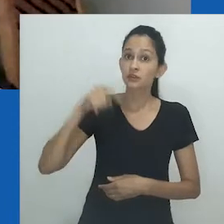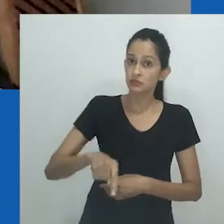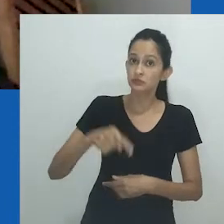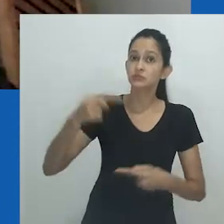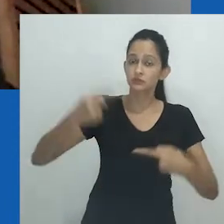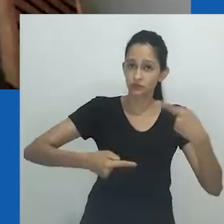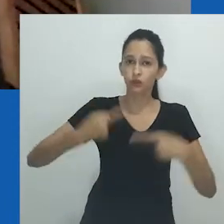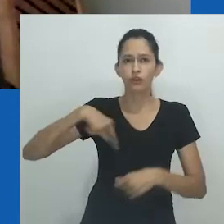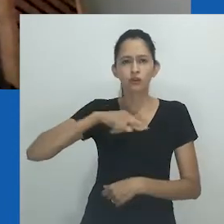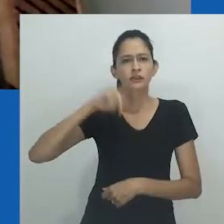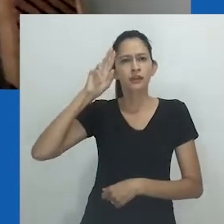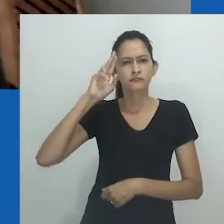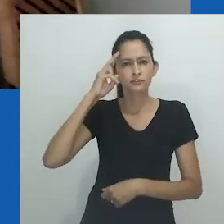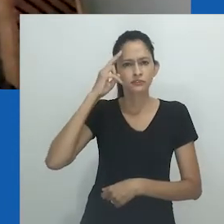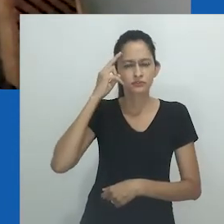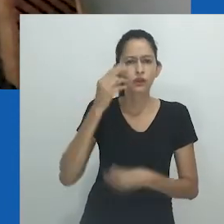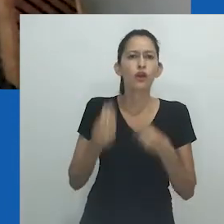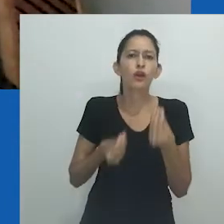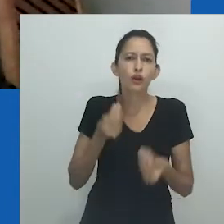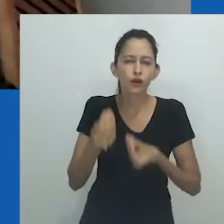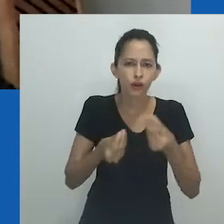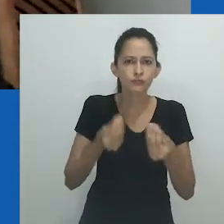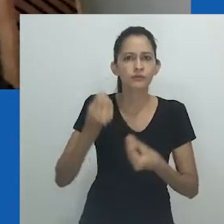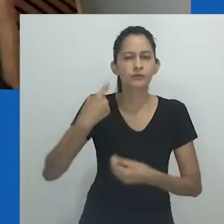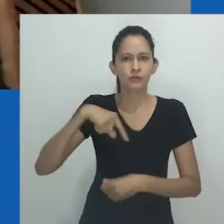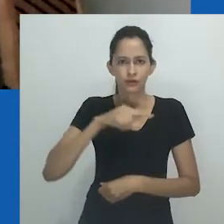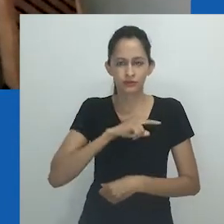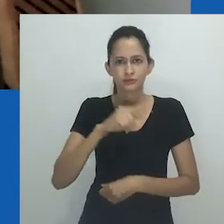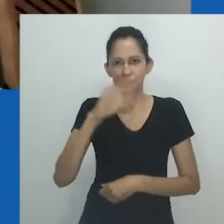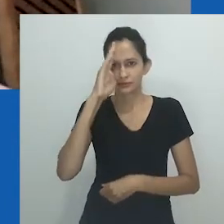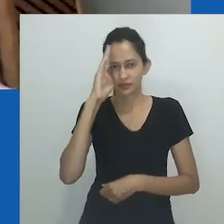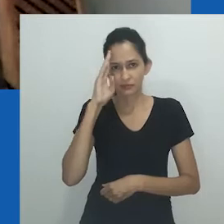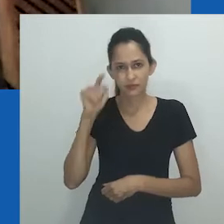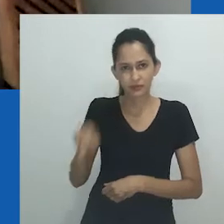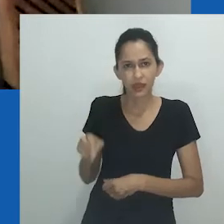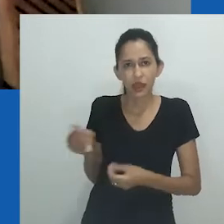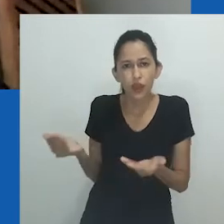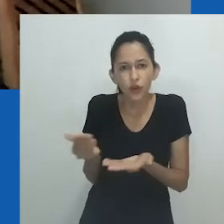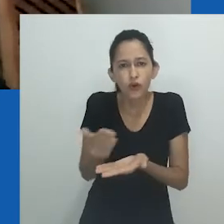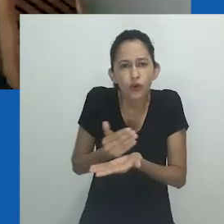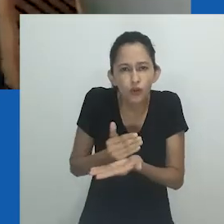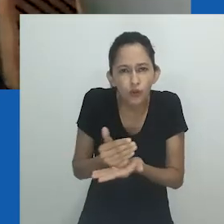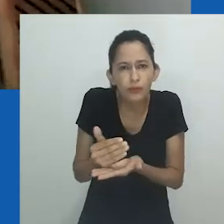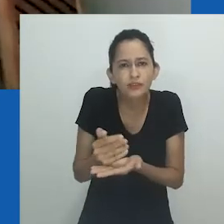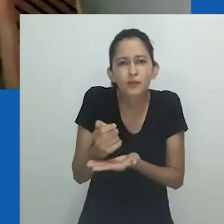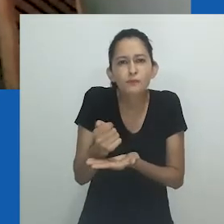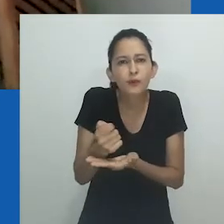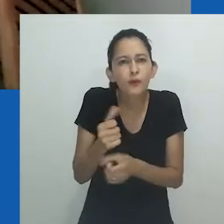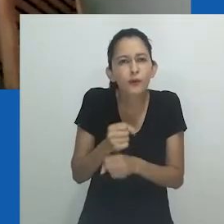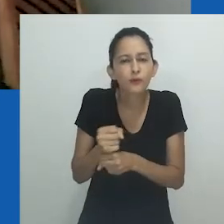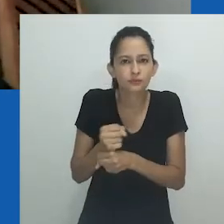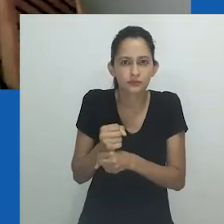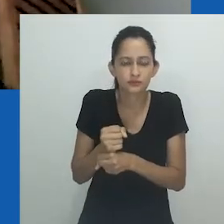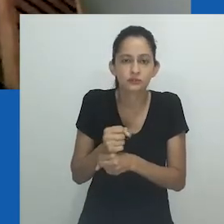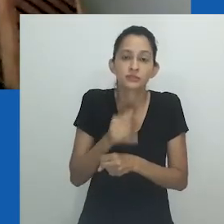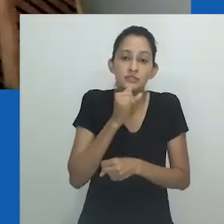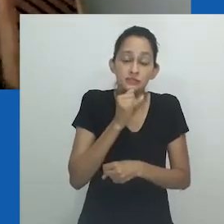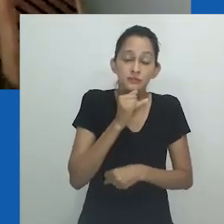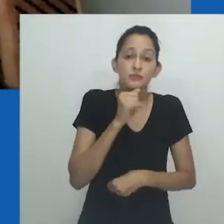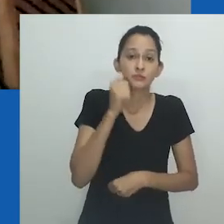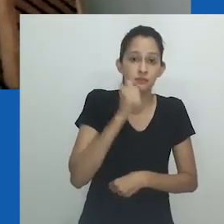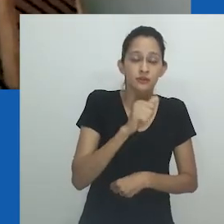Não é exagero trazer essa reflexão para pensarmos sobre as contribuições que somente recentemente foram nomeadas, de mulheres negras ativistas,